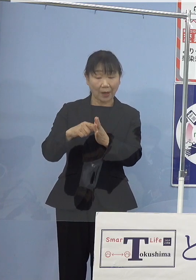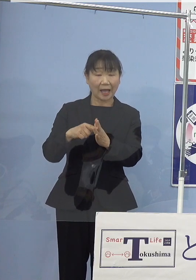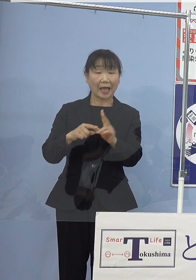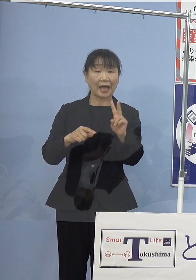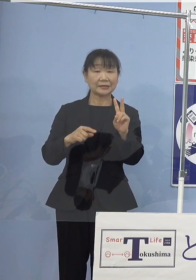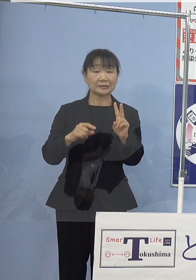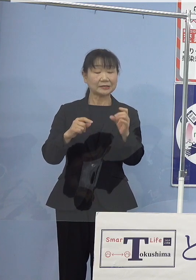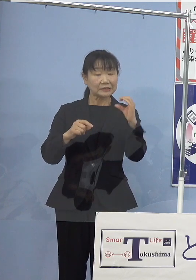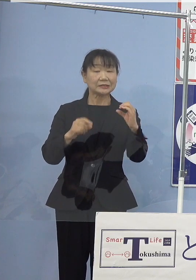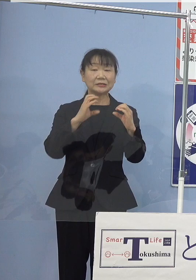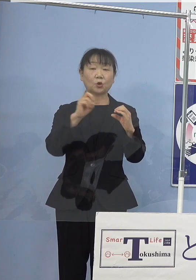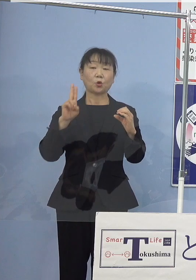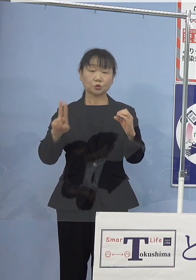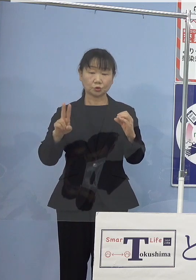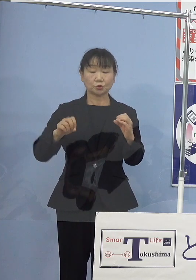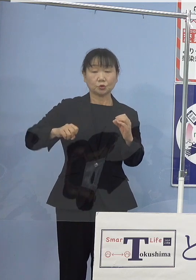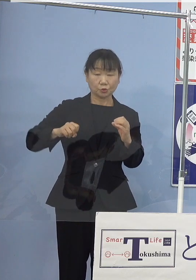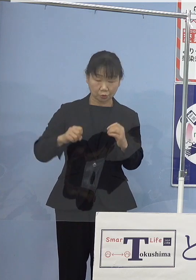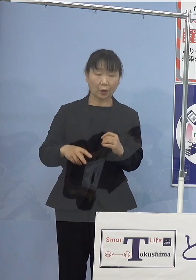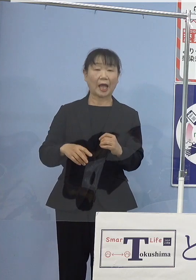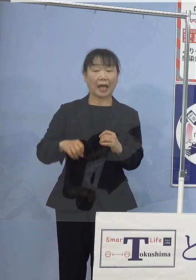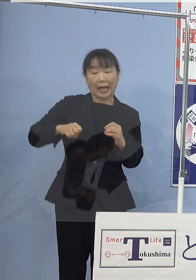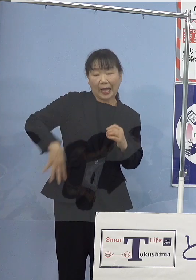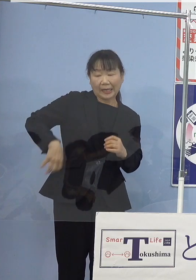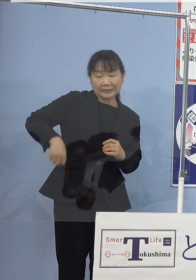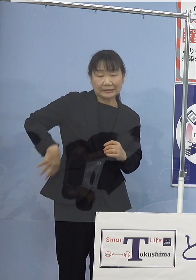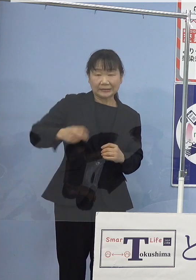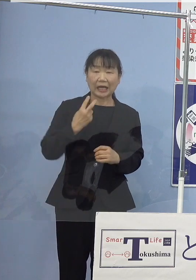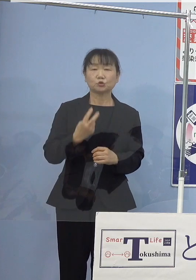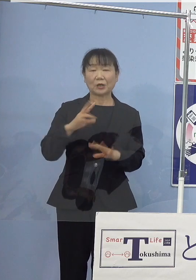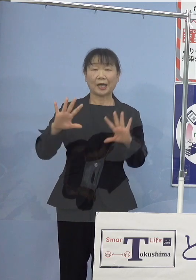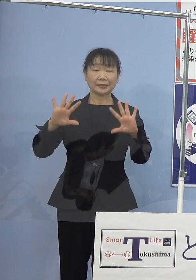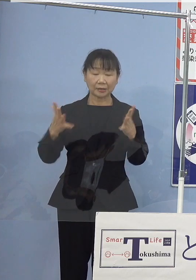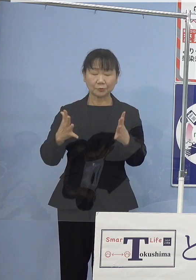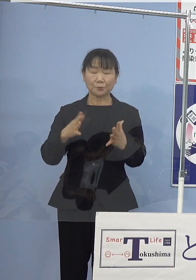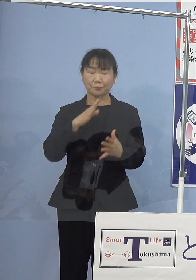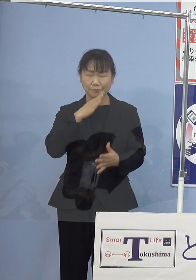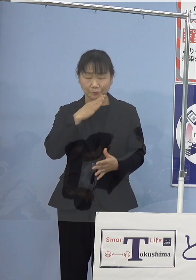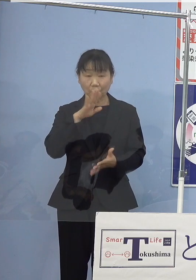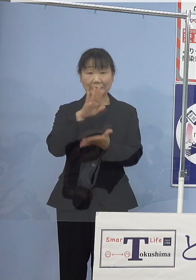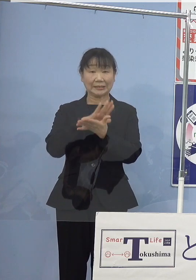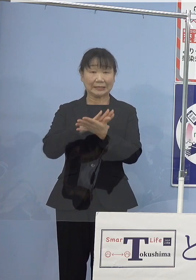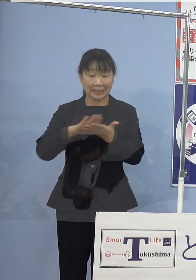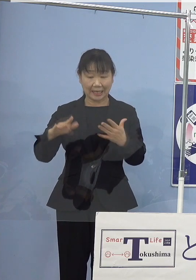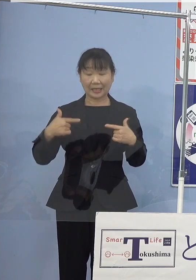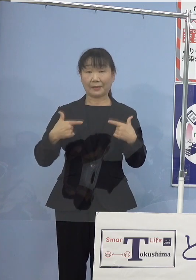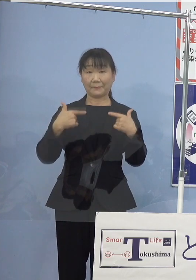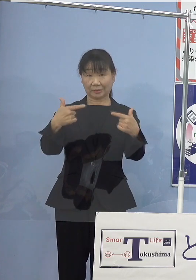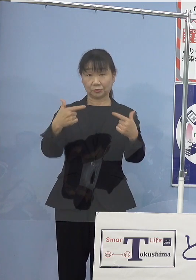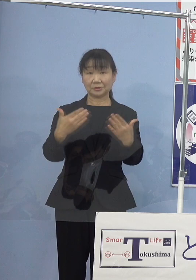また、排気ガスがなく 全くクリーンなバスとなります